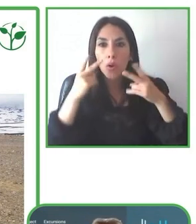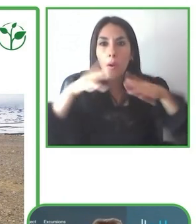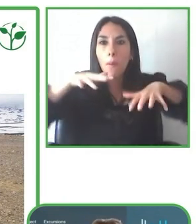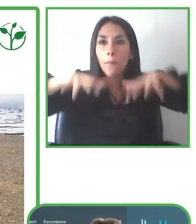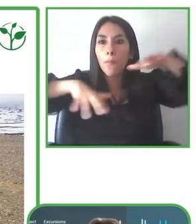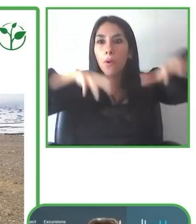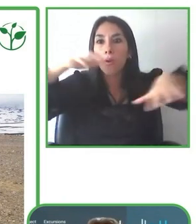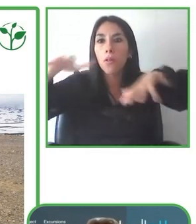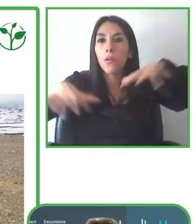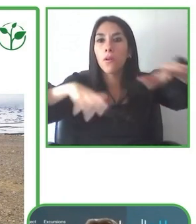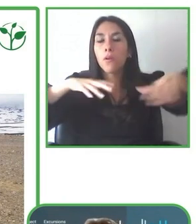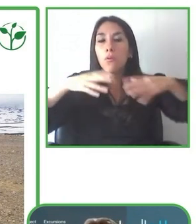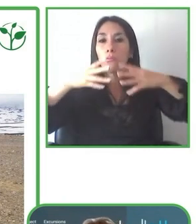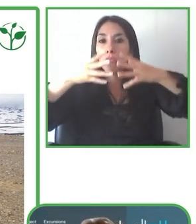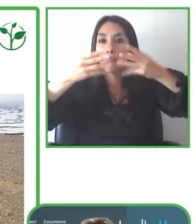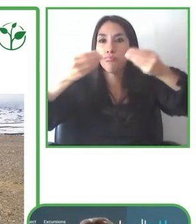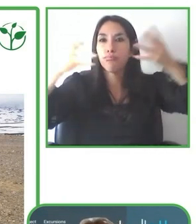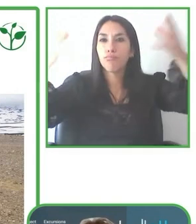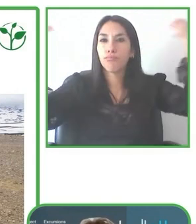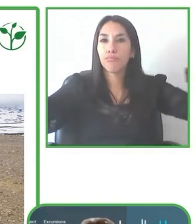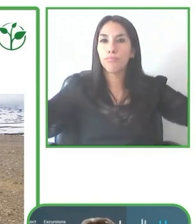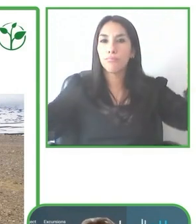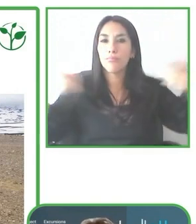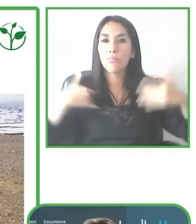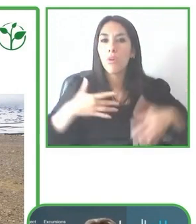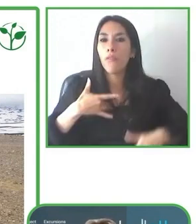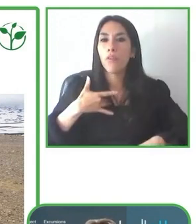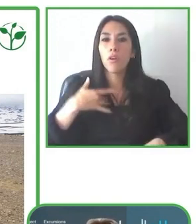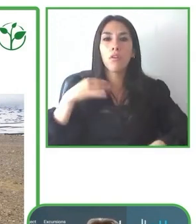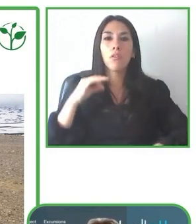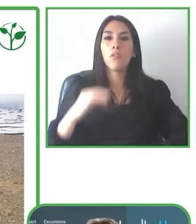sector privado para diferentes organizaciones públicas y privadas.